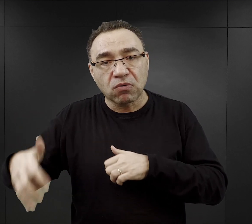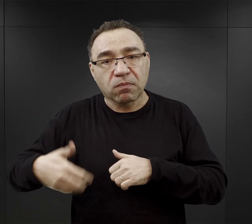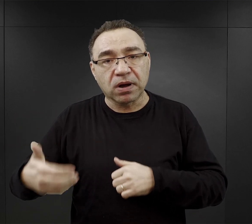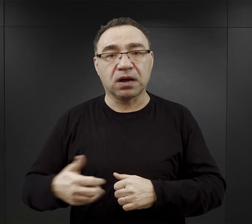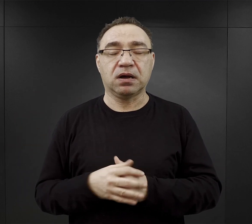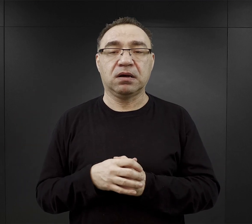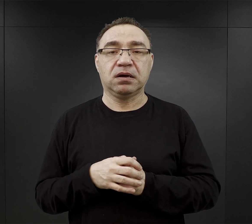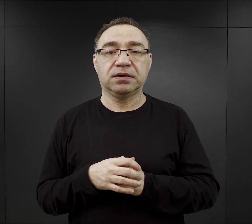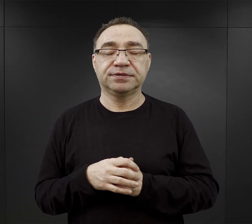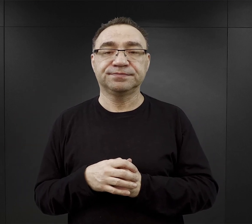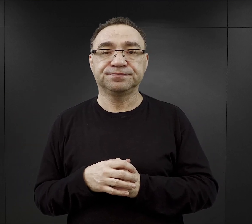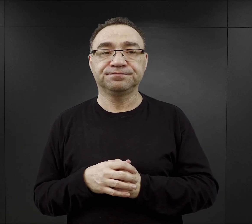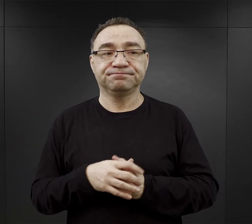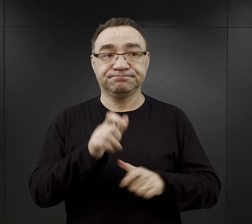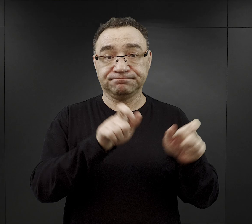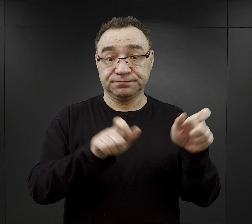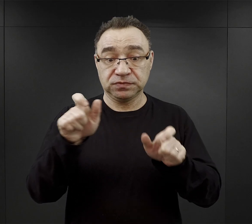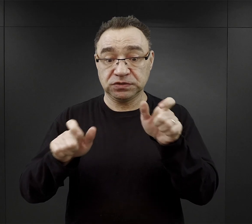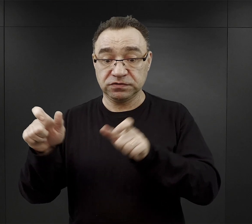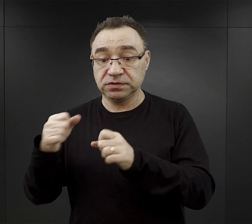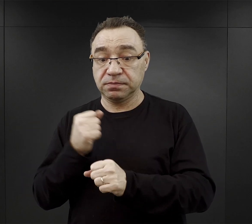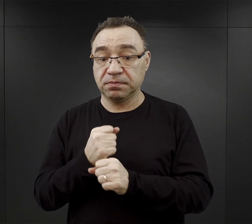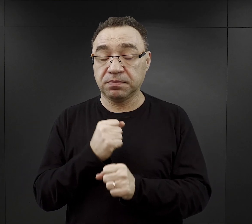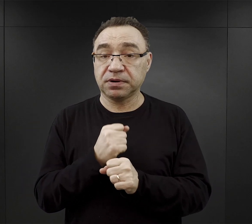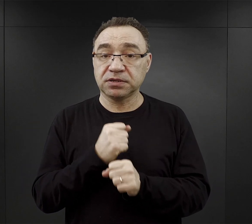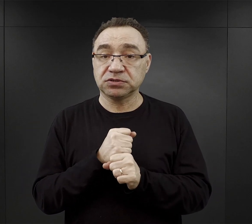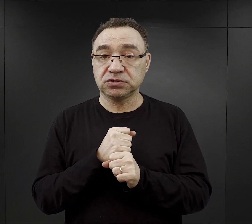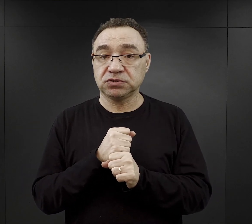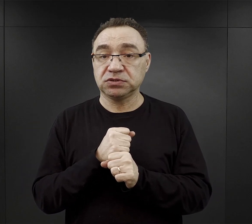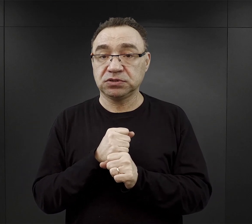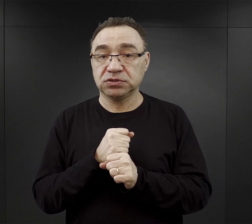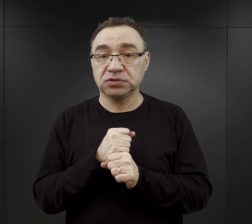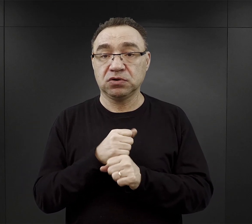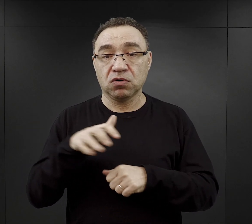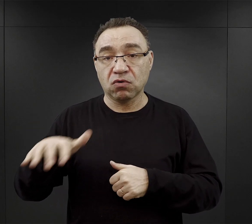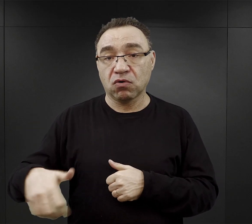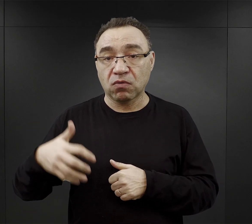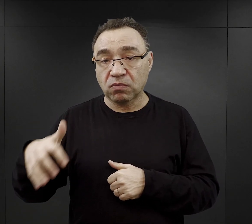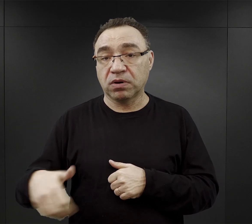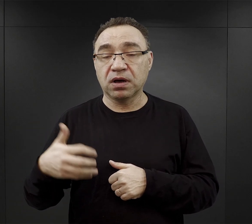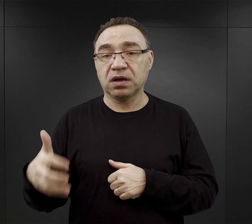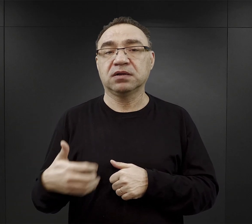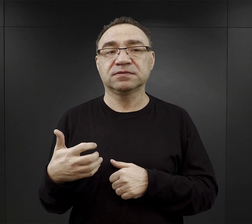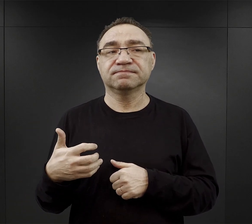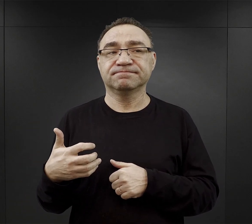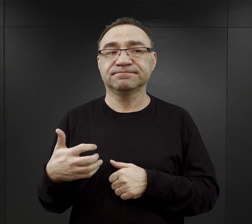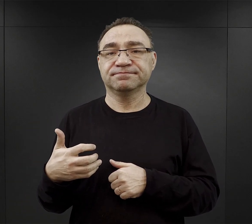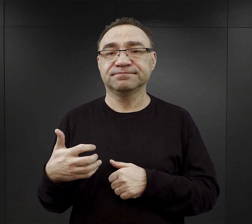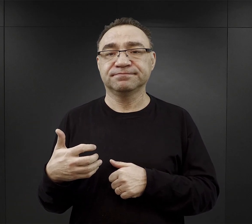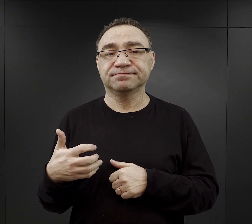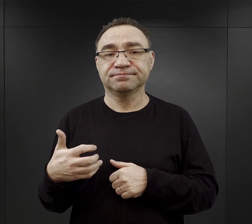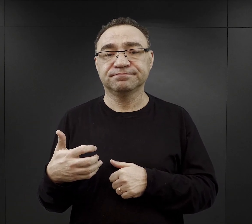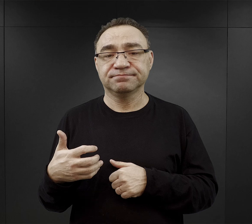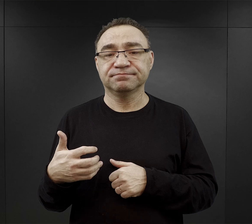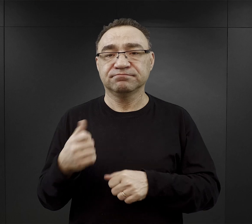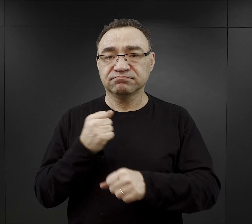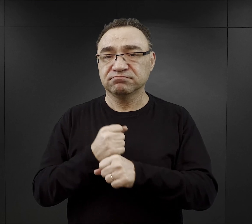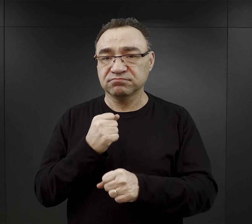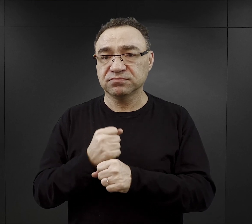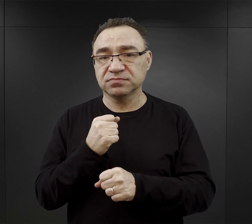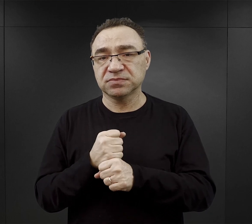Dla więźniów, którzy pracowali w kopalniach to często pojmowali tą pracę jako pracę karną,